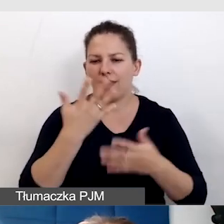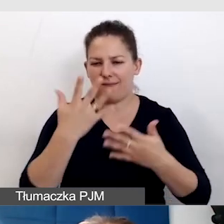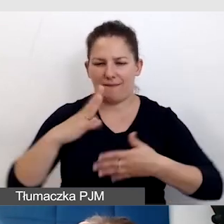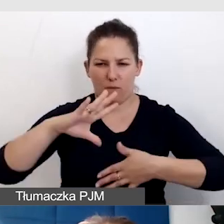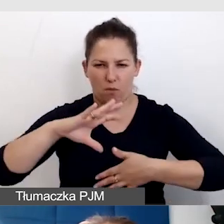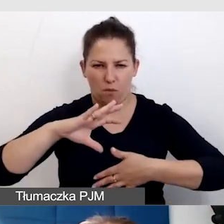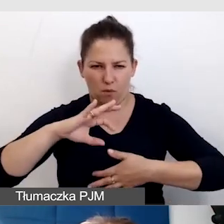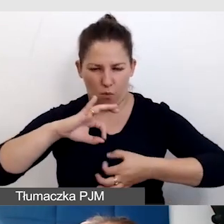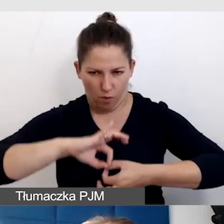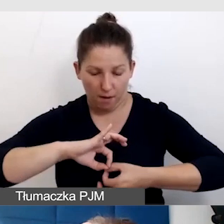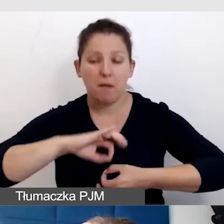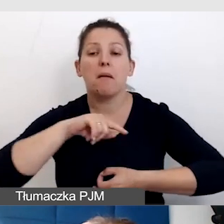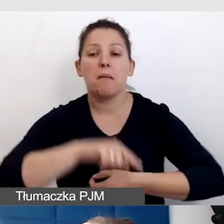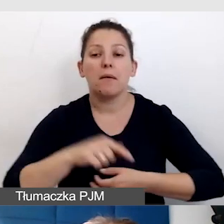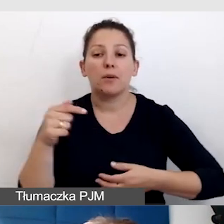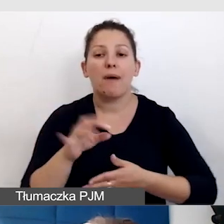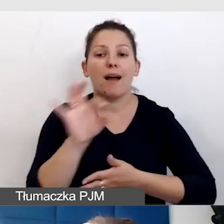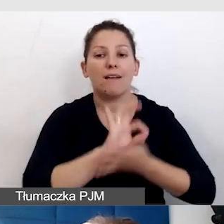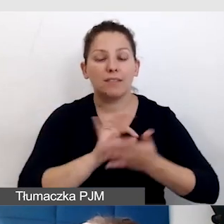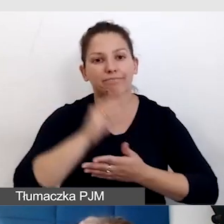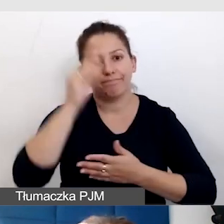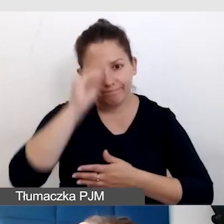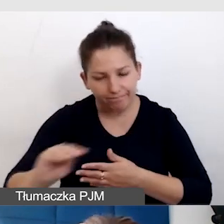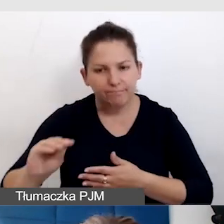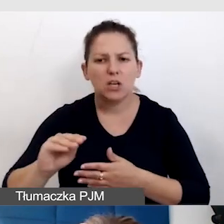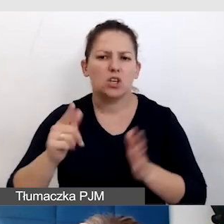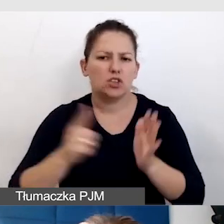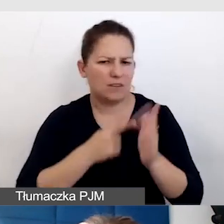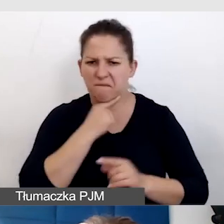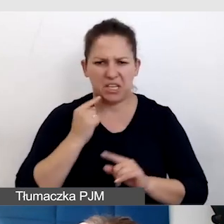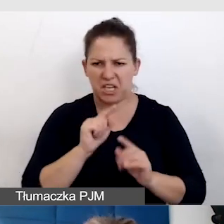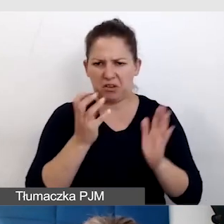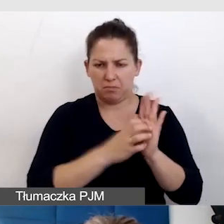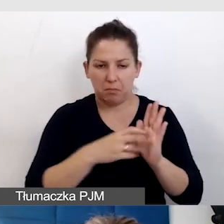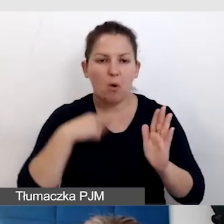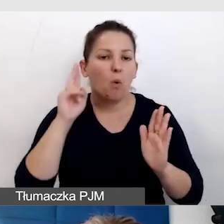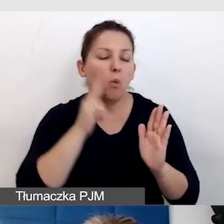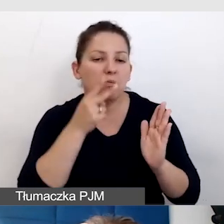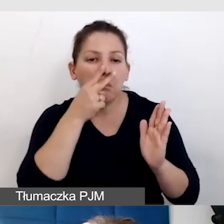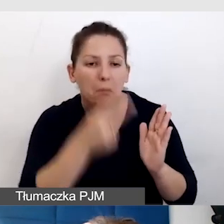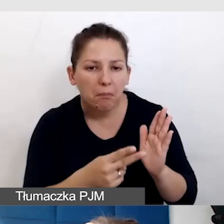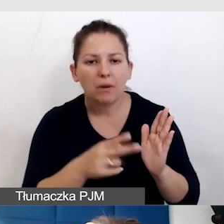Trzeba po prostu graficznie o tym informować. Czasem to wystarcza. Głusi zobaczą ten znaczek i będą wiedzieli,